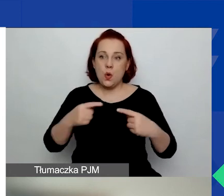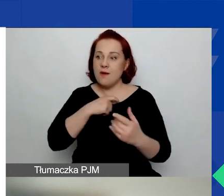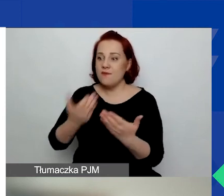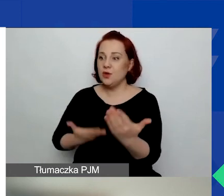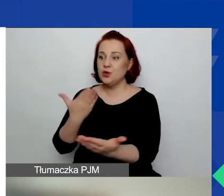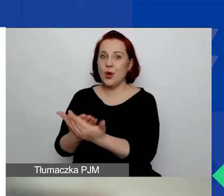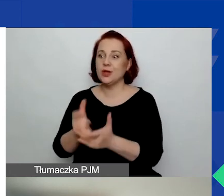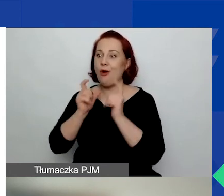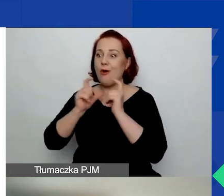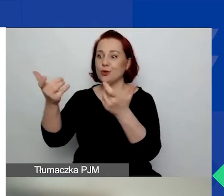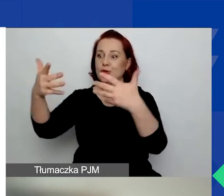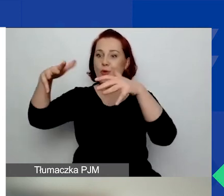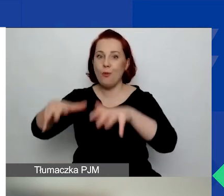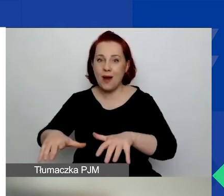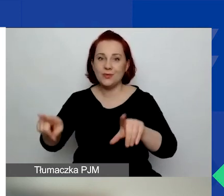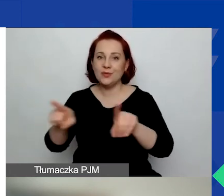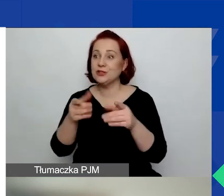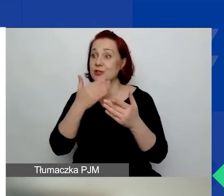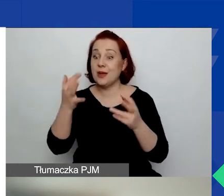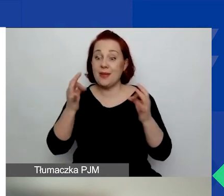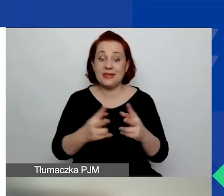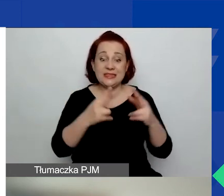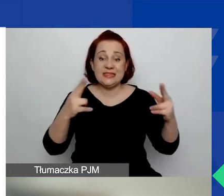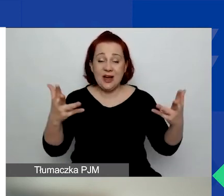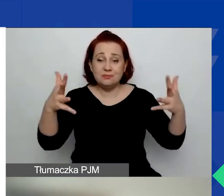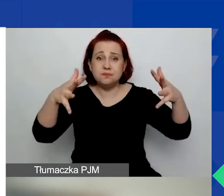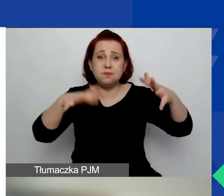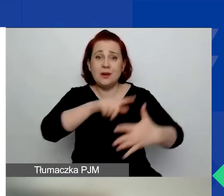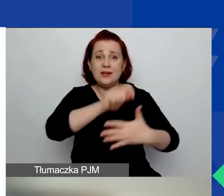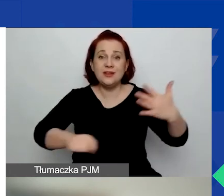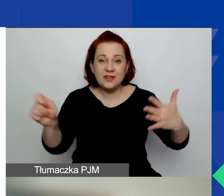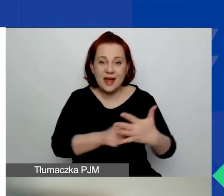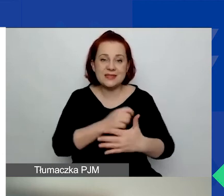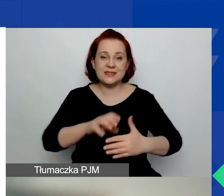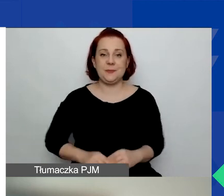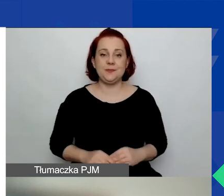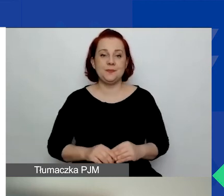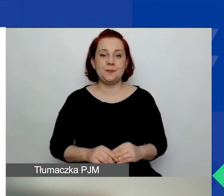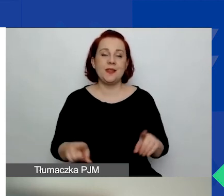Nie znajdują się w stanie likwidacji, nie podlegają zarządowi komisarycznemu, nie zawiesiły działalności